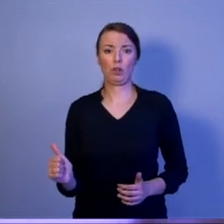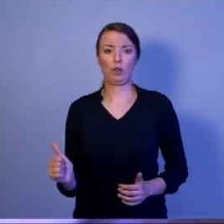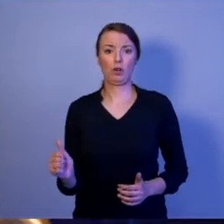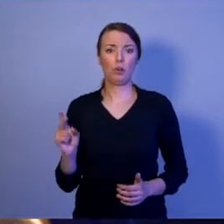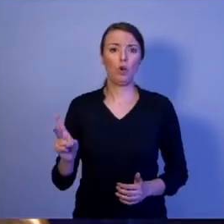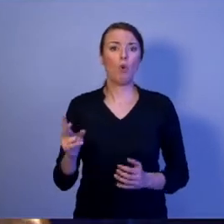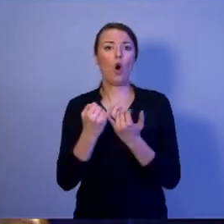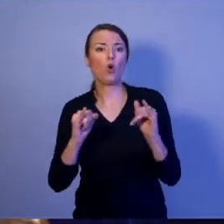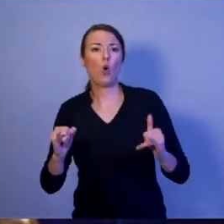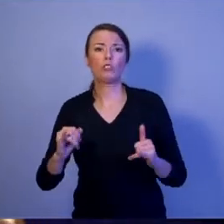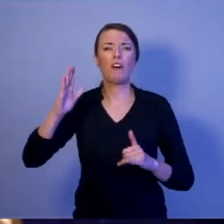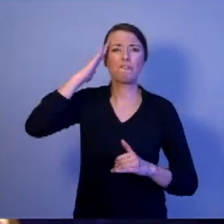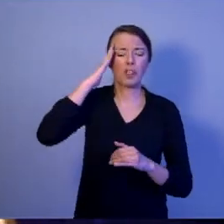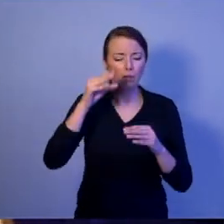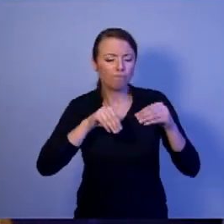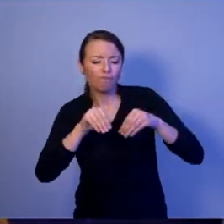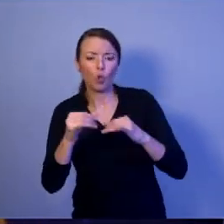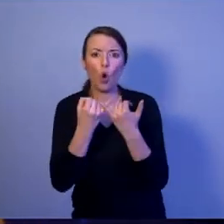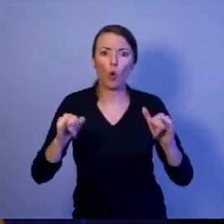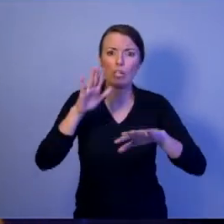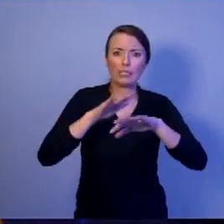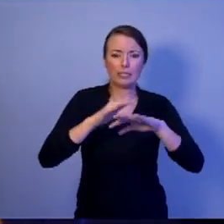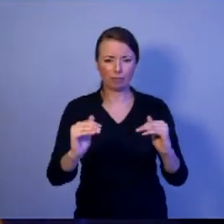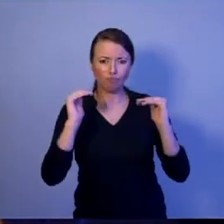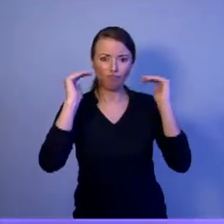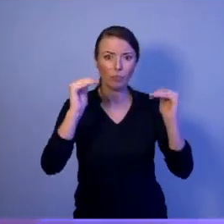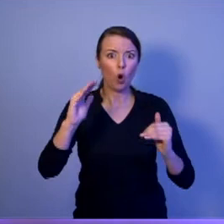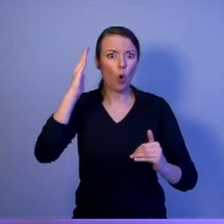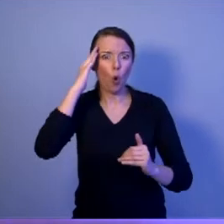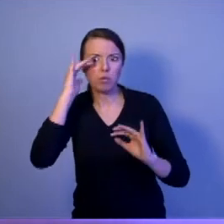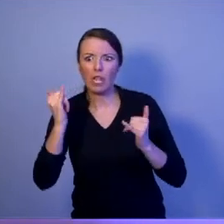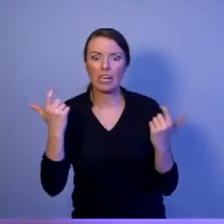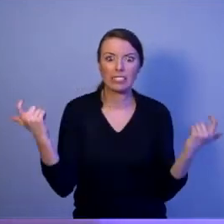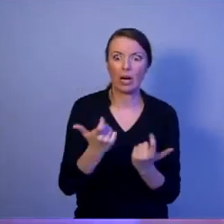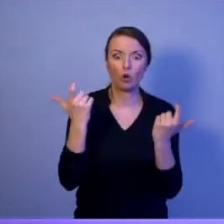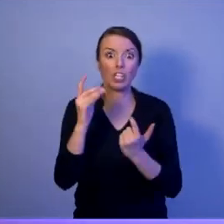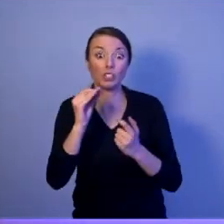które pozwolą identyfikować i neutralizować zagrożenia, jeszcze daleko poza granicami kraju.